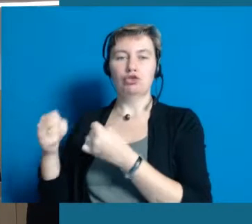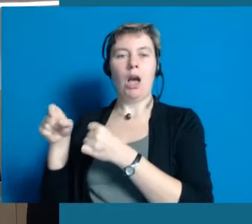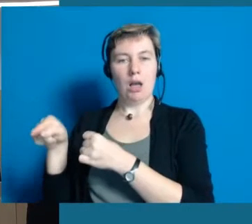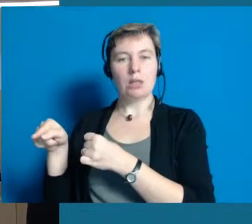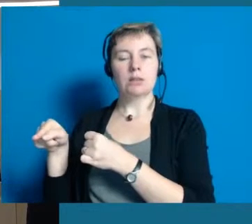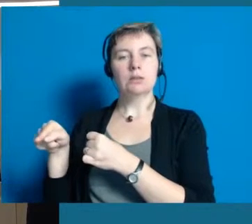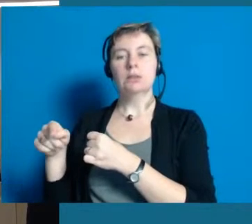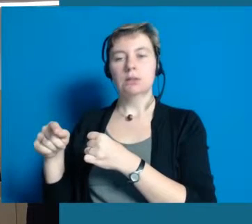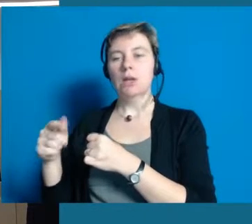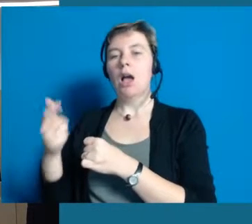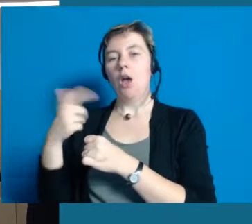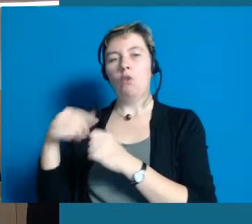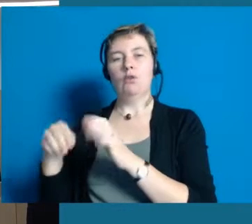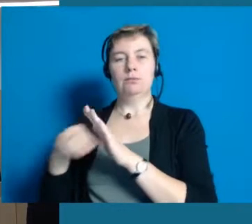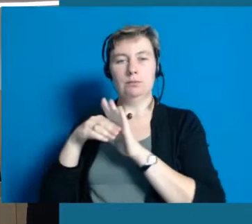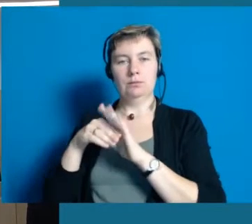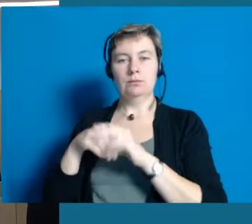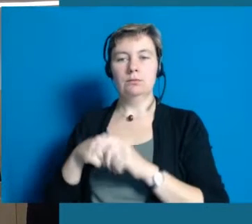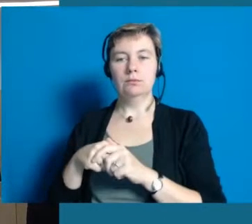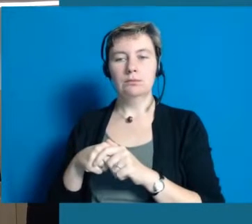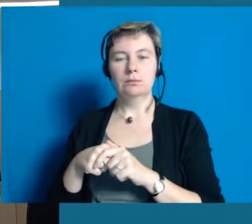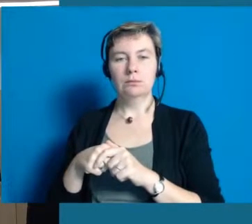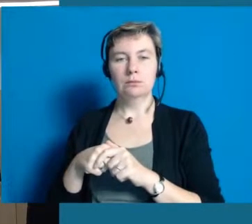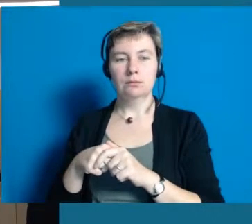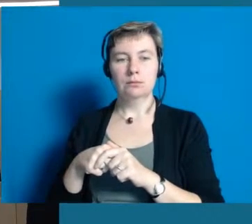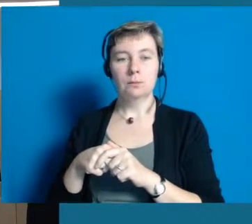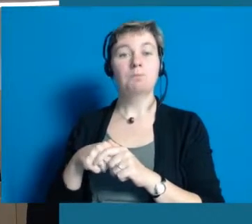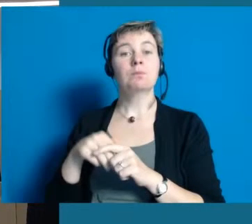die uns tatkräftig unterstützt.